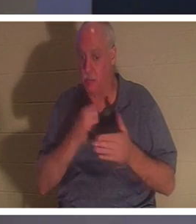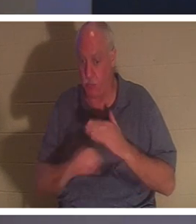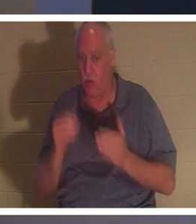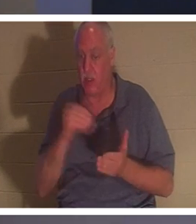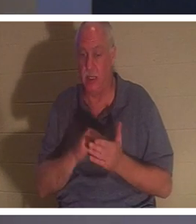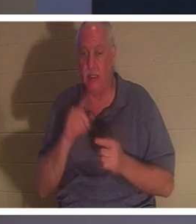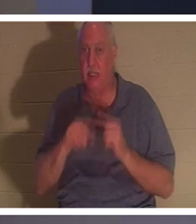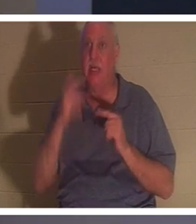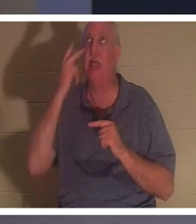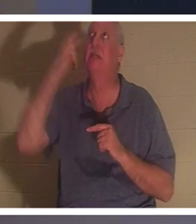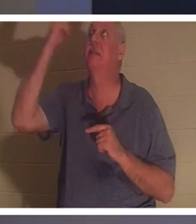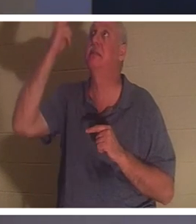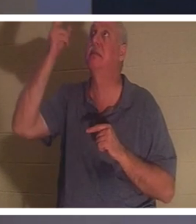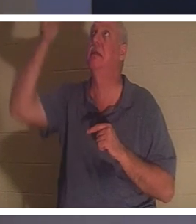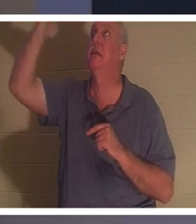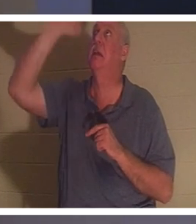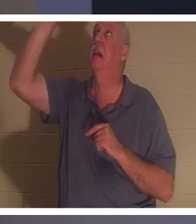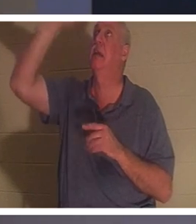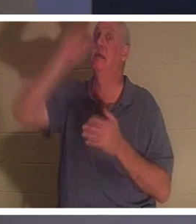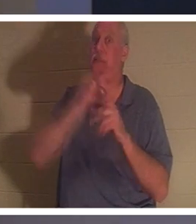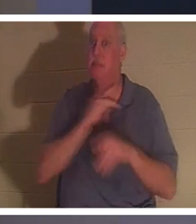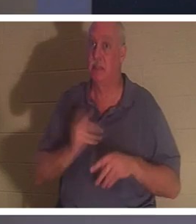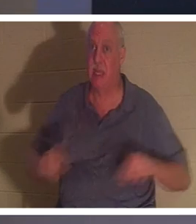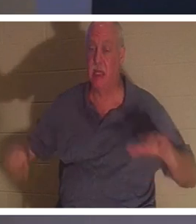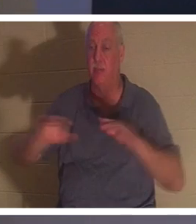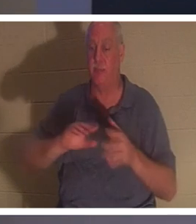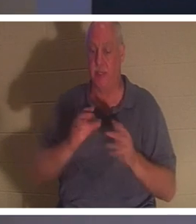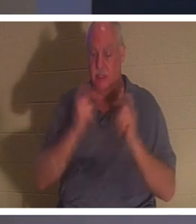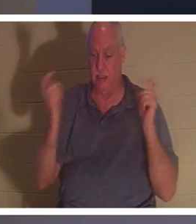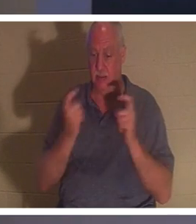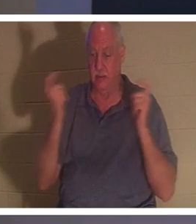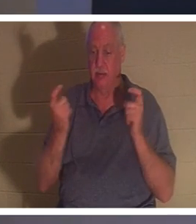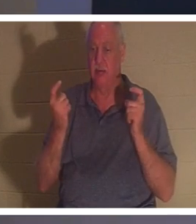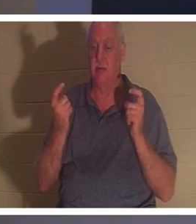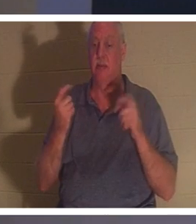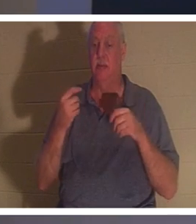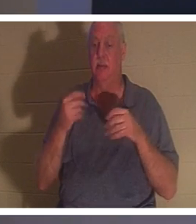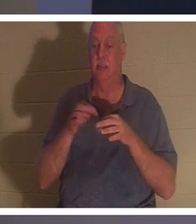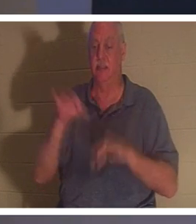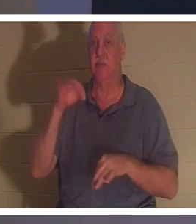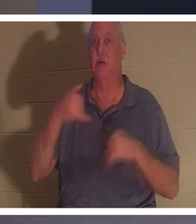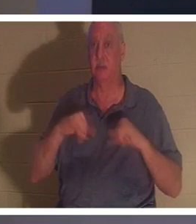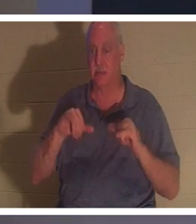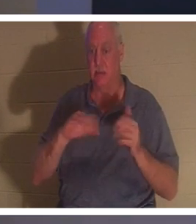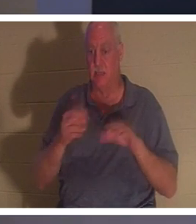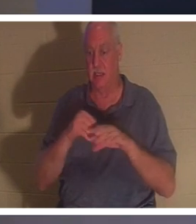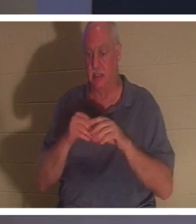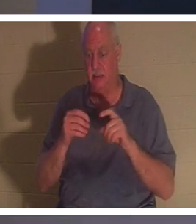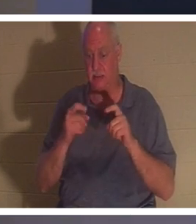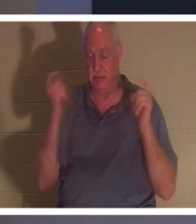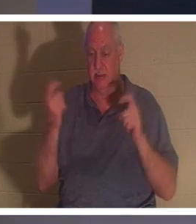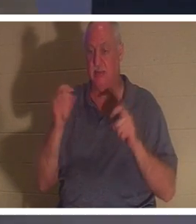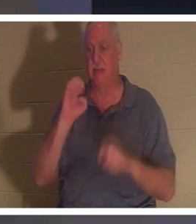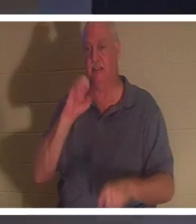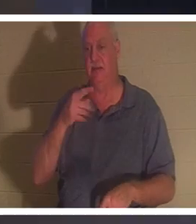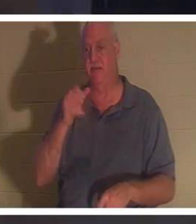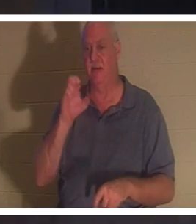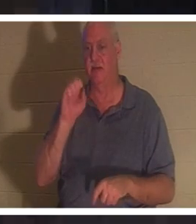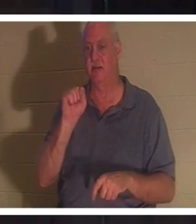Его дух все еще мертв во грехах, в преступлениях и грехах (Ефесянам 2 стих 1). Когда человек получает